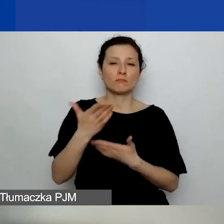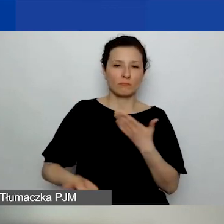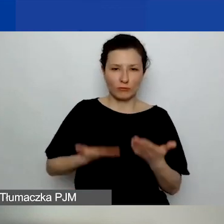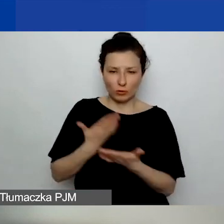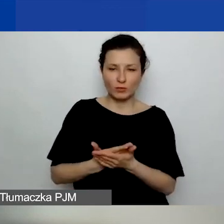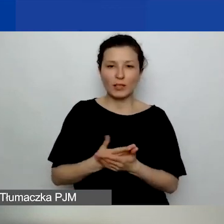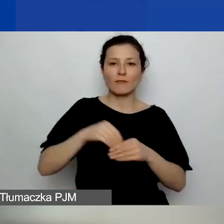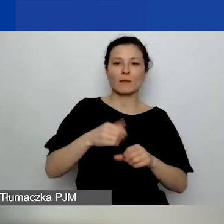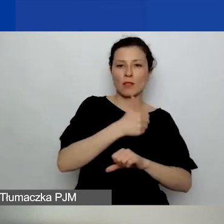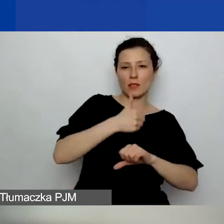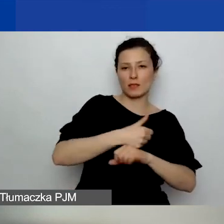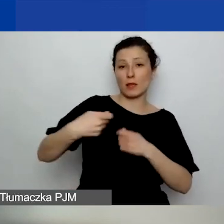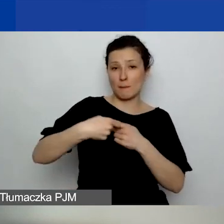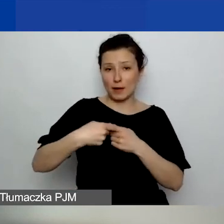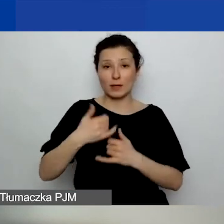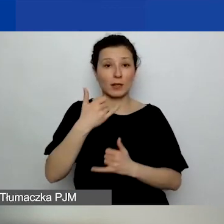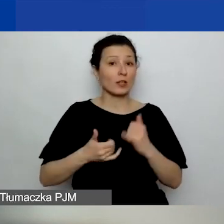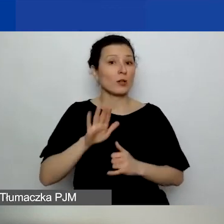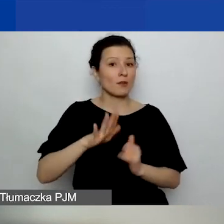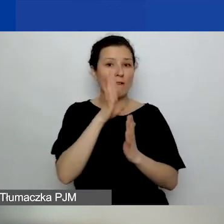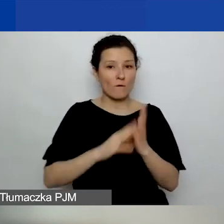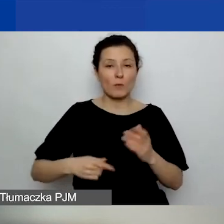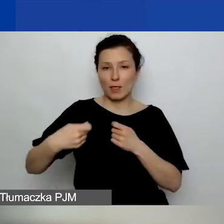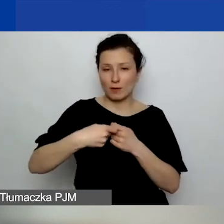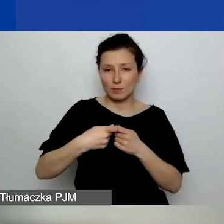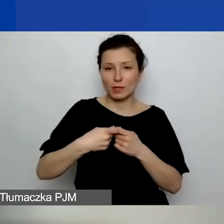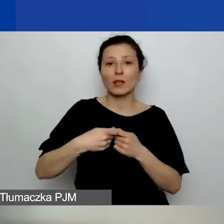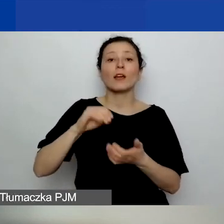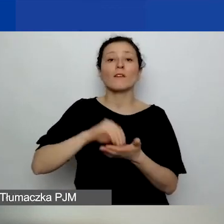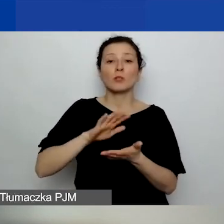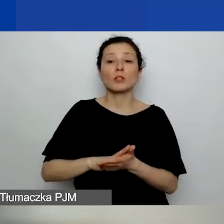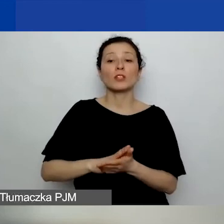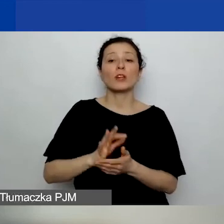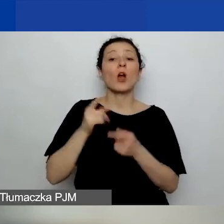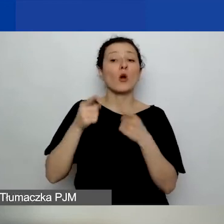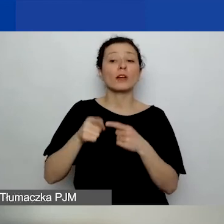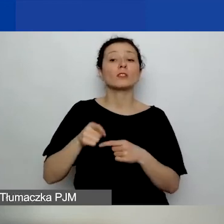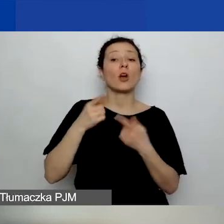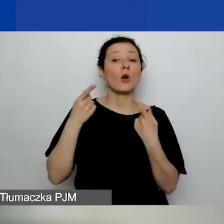Jeżeli macie państwo formalne partnerstwo, wpisujecie organizację, organizacja złożyła deklarację poprawnie,